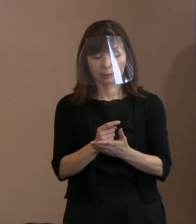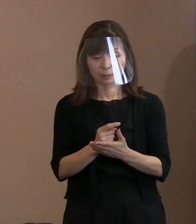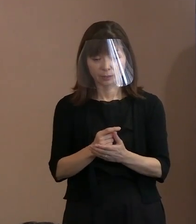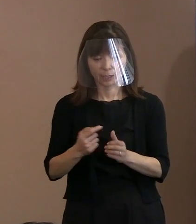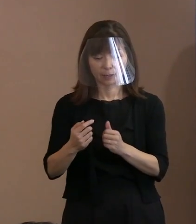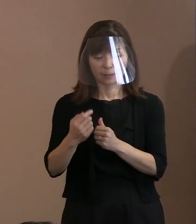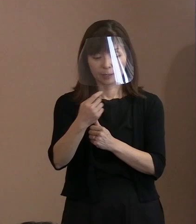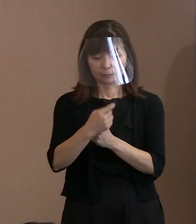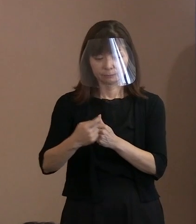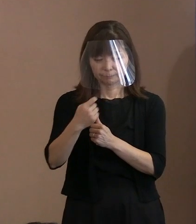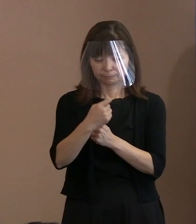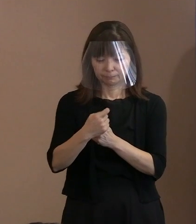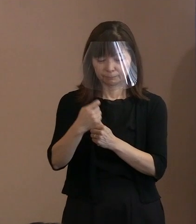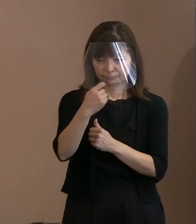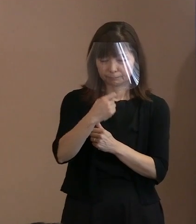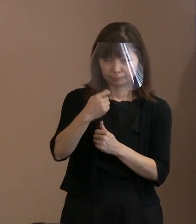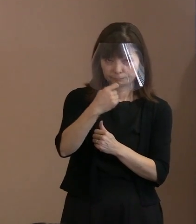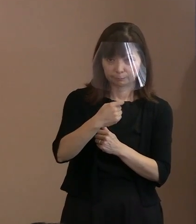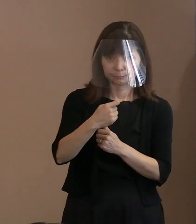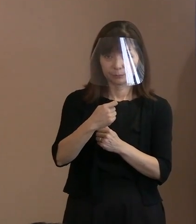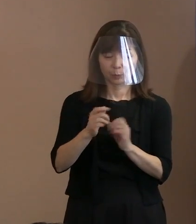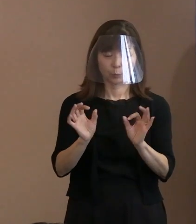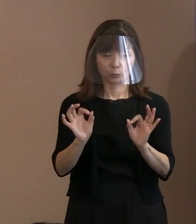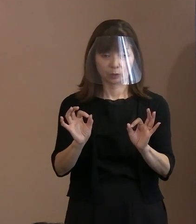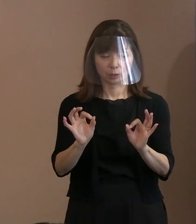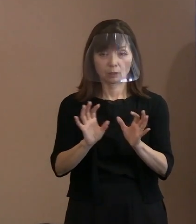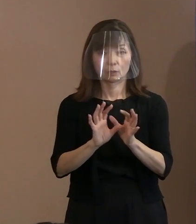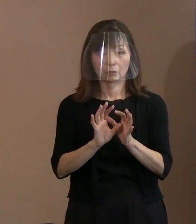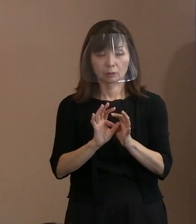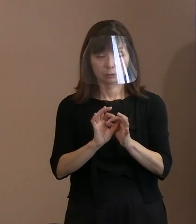問い合わせしたりうんぬんじゃなくて､ そこまでは なくていいと思うんですけれども､